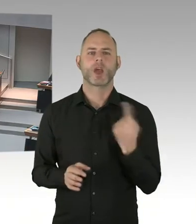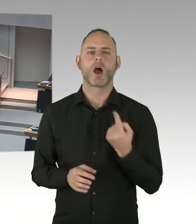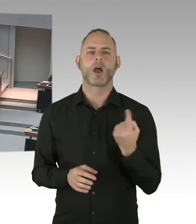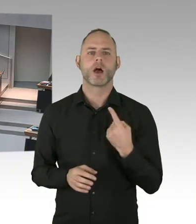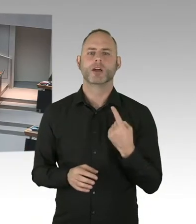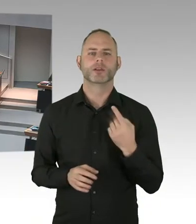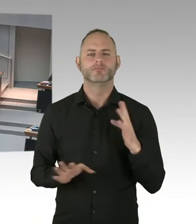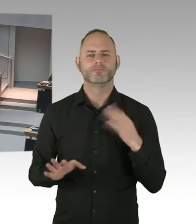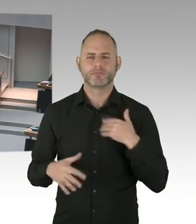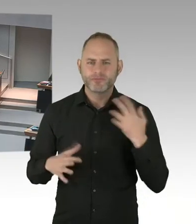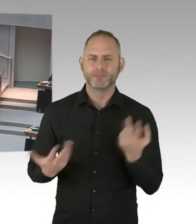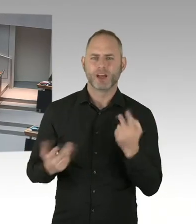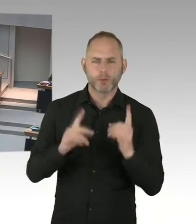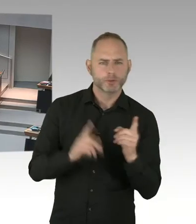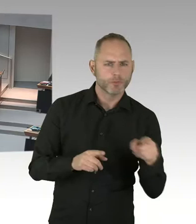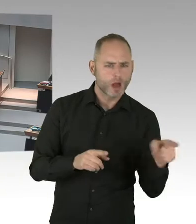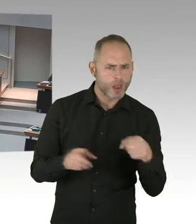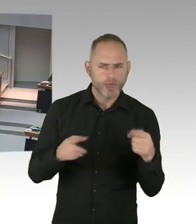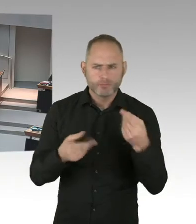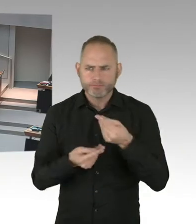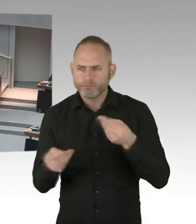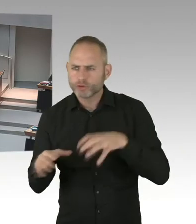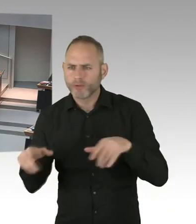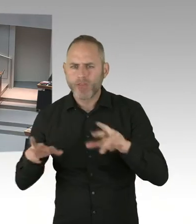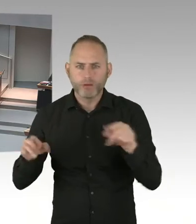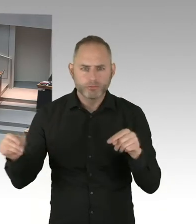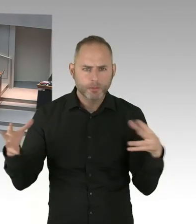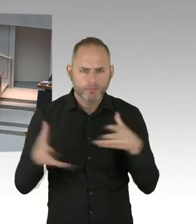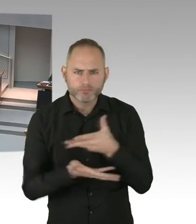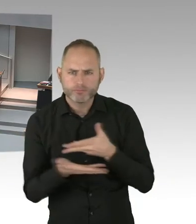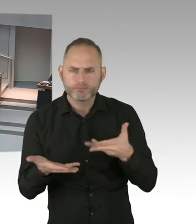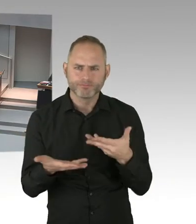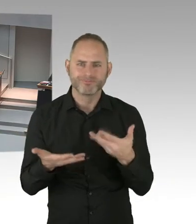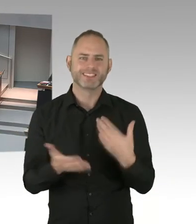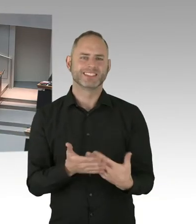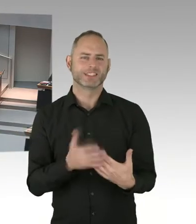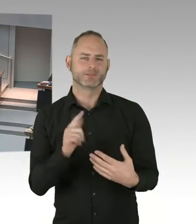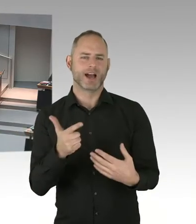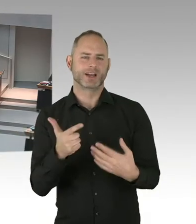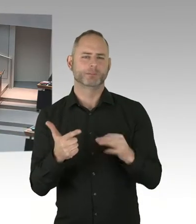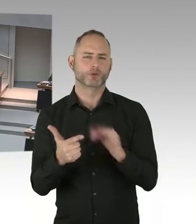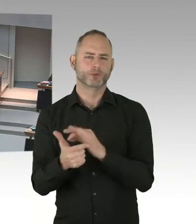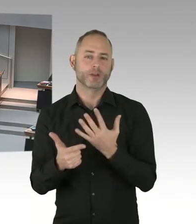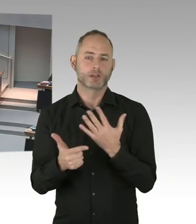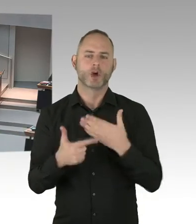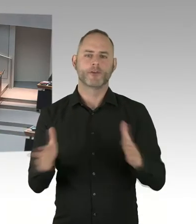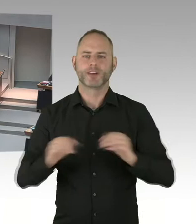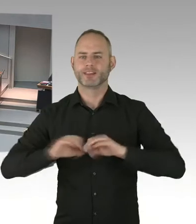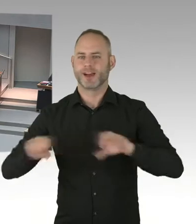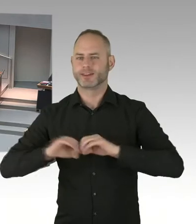und das frühzeitige Eintreten in die Therapie lebenswichtig ist. Aber auch wichtig ist, um diese Krankheit schnell zu besiegen.